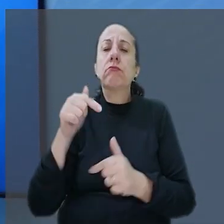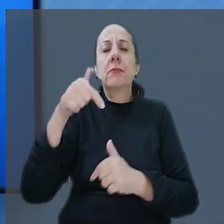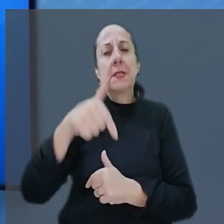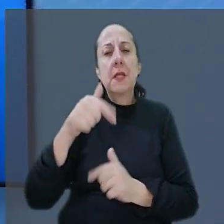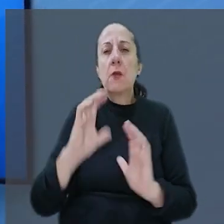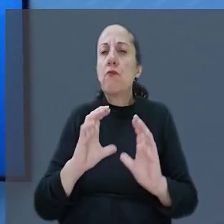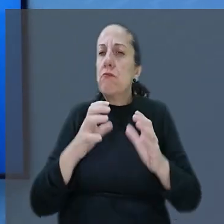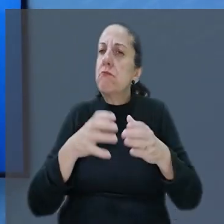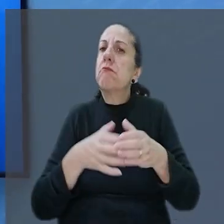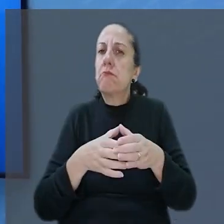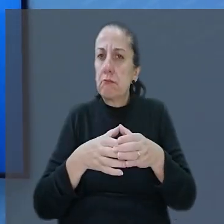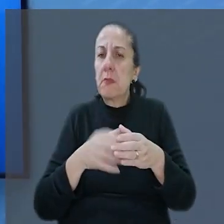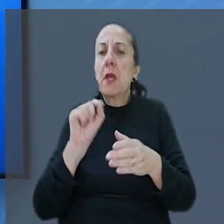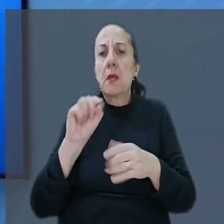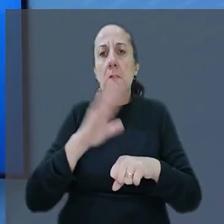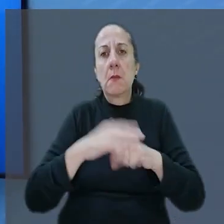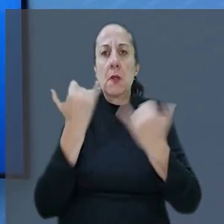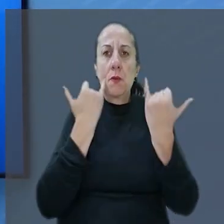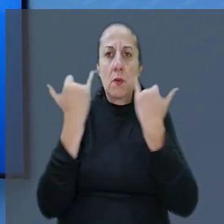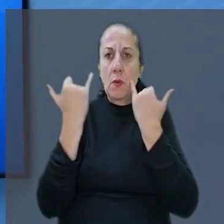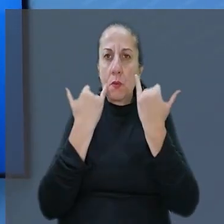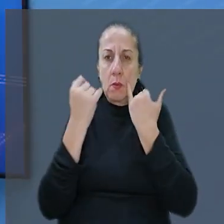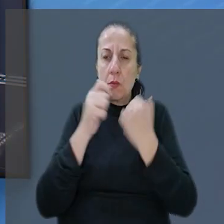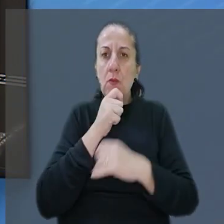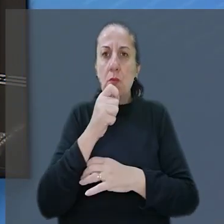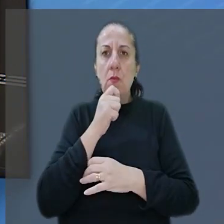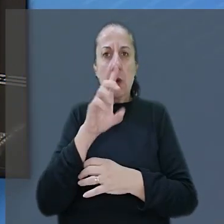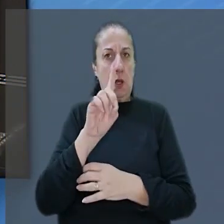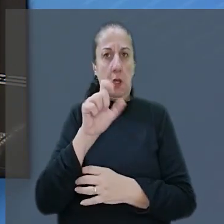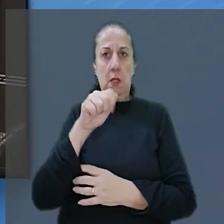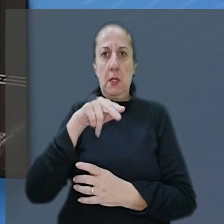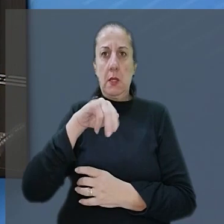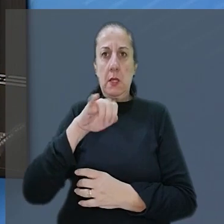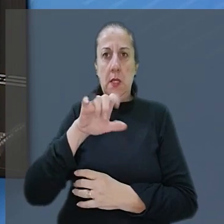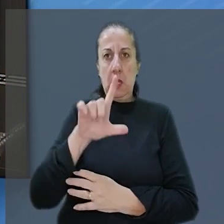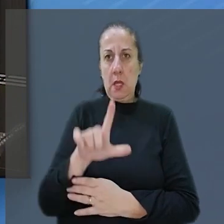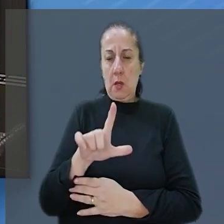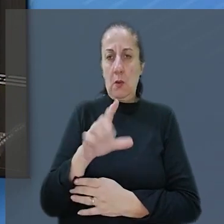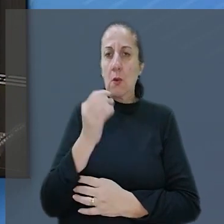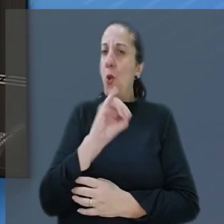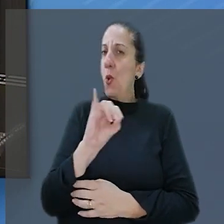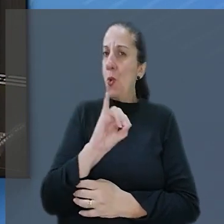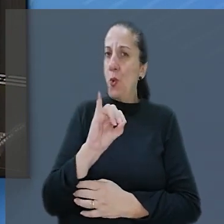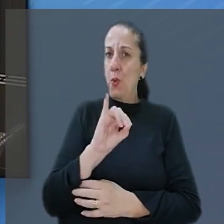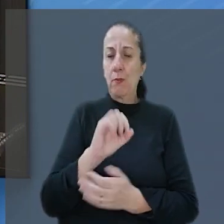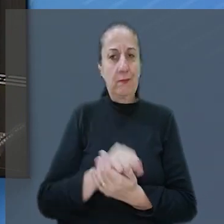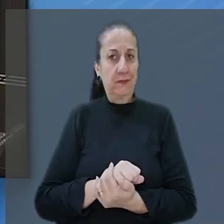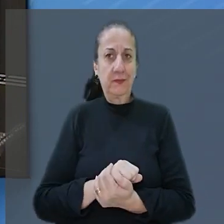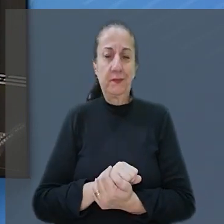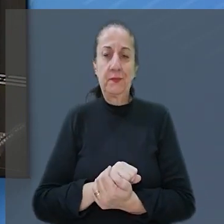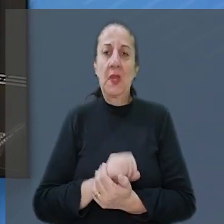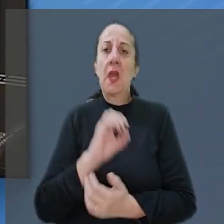Turma. Quem tem mais informações pra gente é o repórter Daniel Vasques. Oi Daniel. Oi Luana.